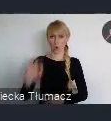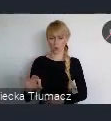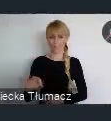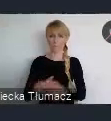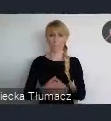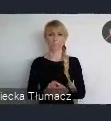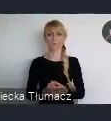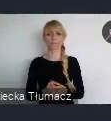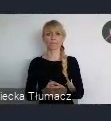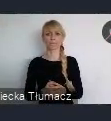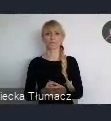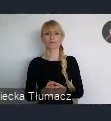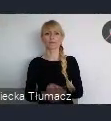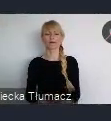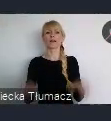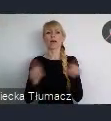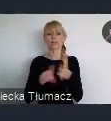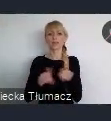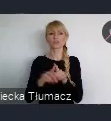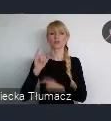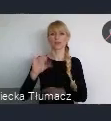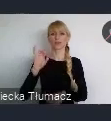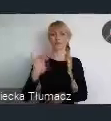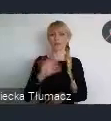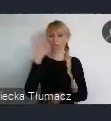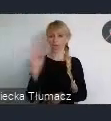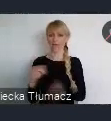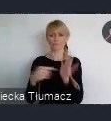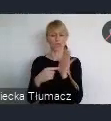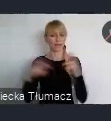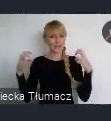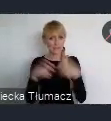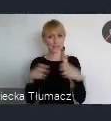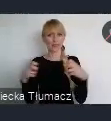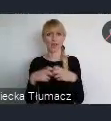To IGF czyli szczyt internetu, który odbył się tutaj w Katowicach.